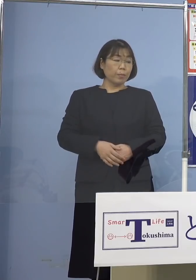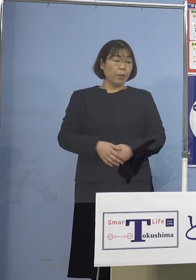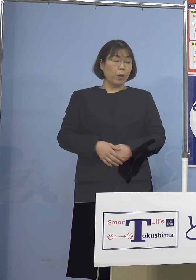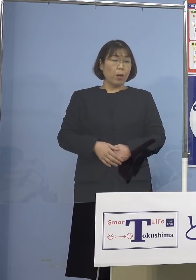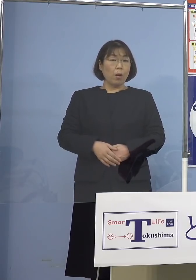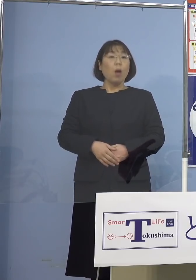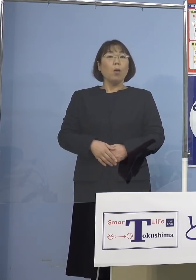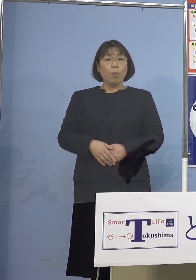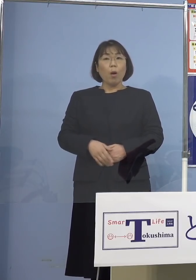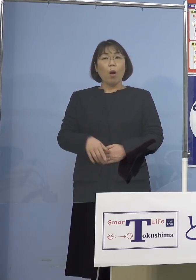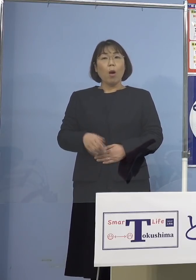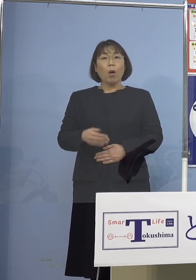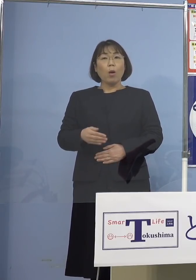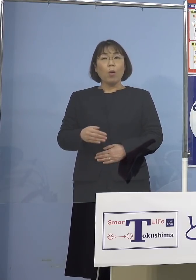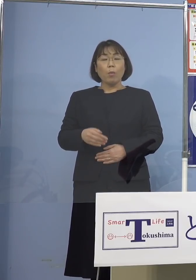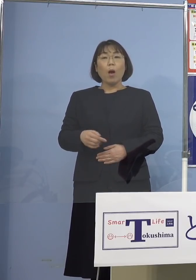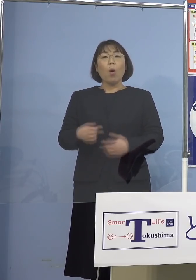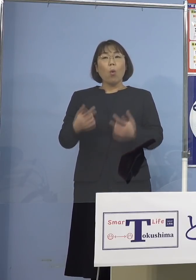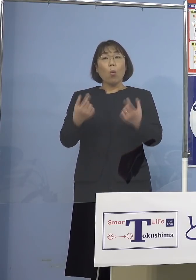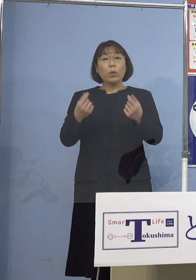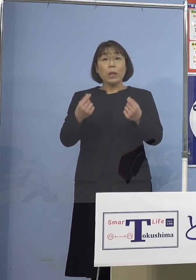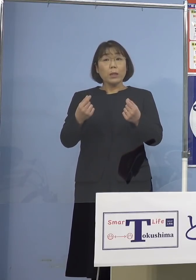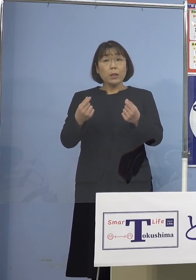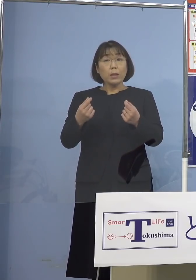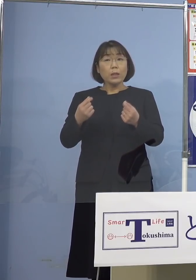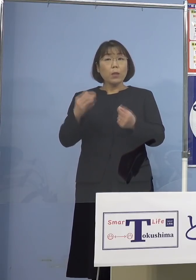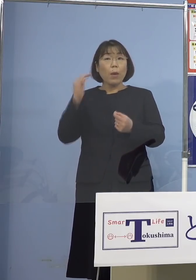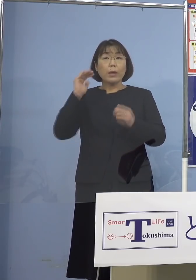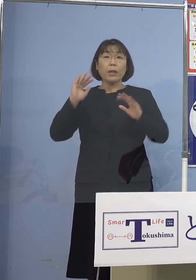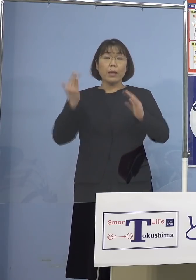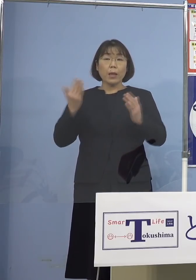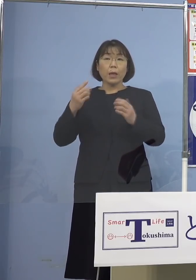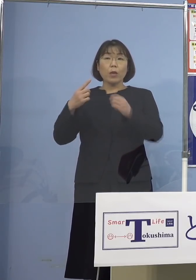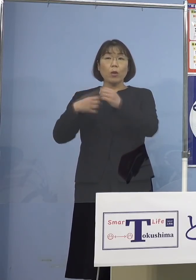聞いておりませんが 市役所の方から発表があるかと思います